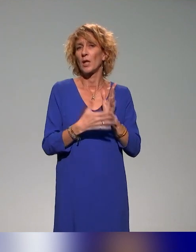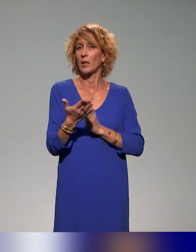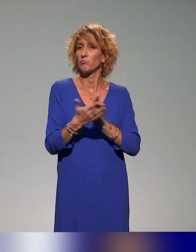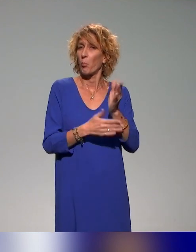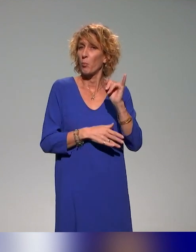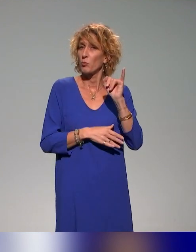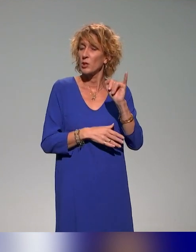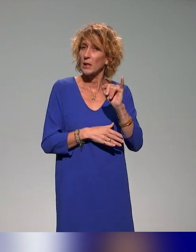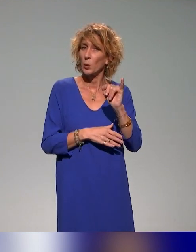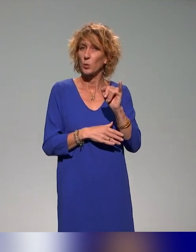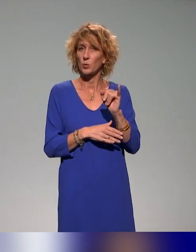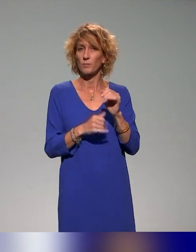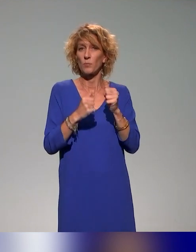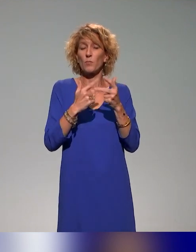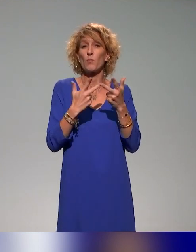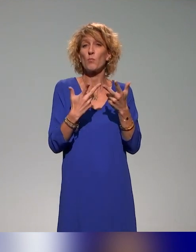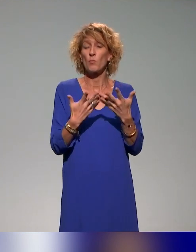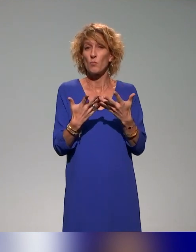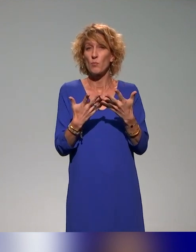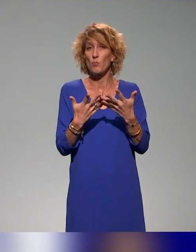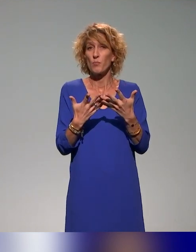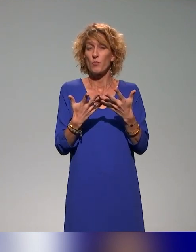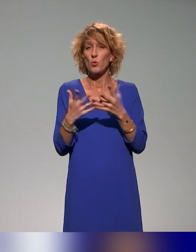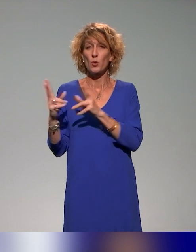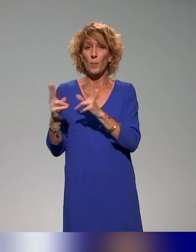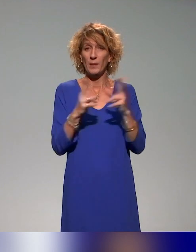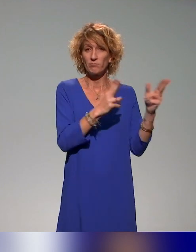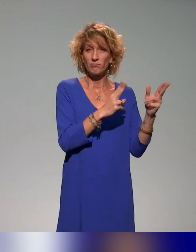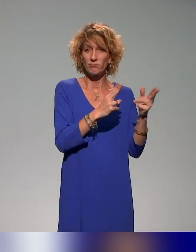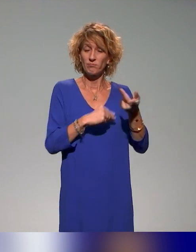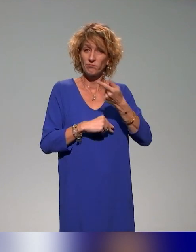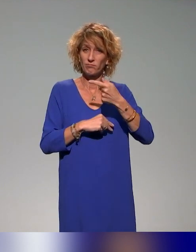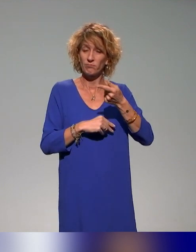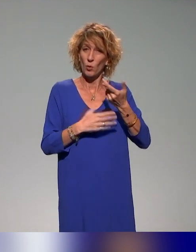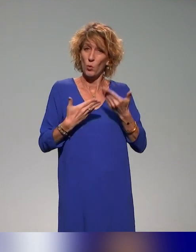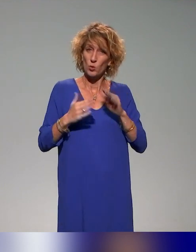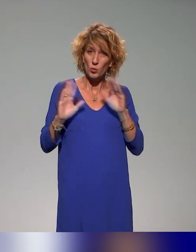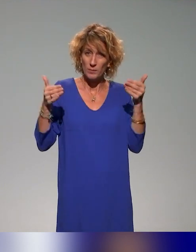qui comporte plusieurs volets. On s'intéresse aujourd'hui au volet formation en particulier.